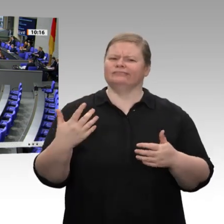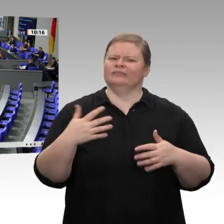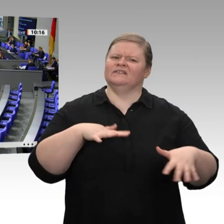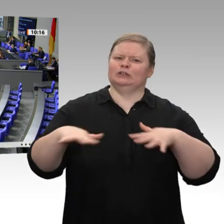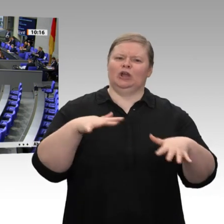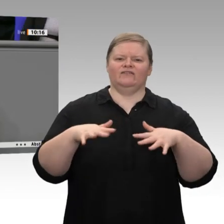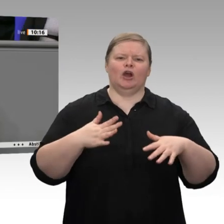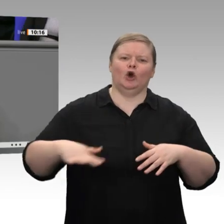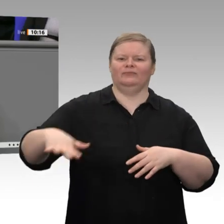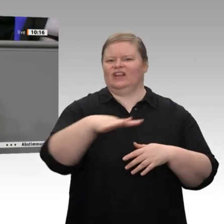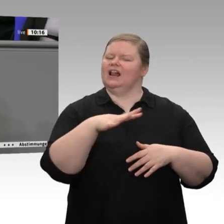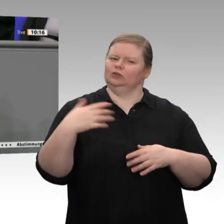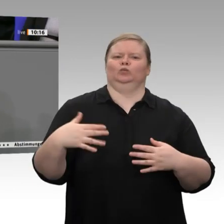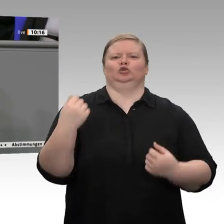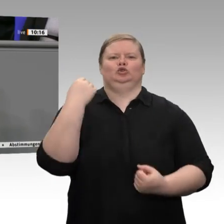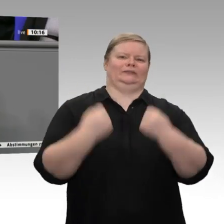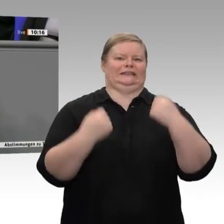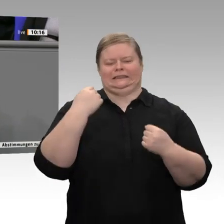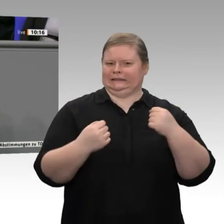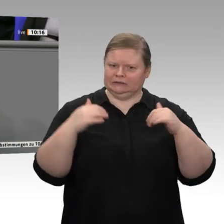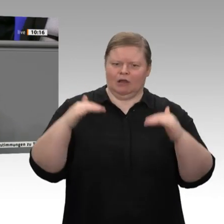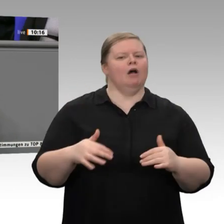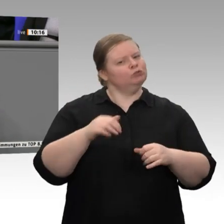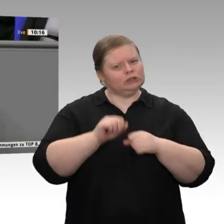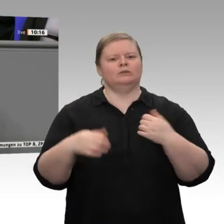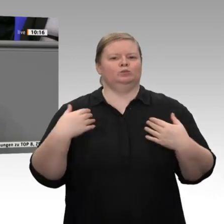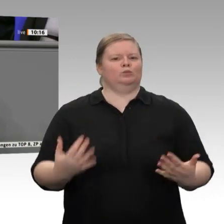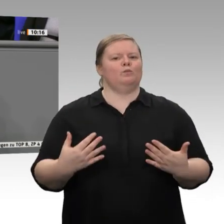„Handelskonflikte“, und auch in diesem Haus ist es durchaus so - diesen Eindruck